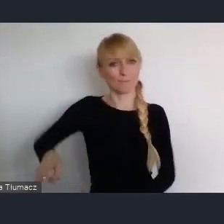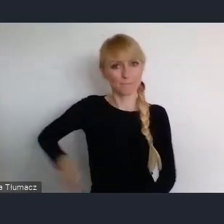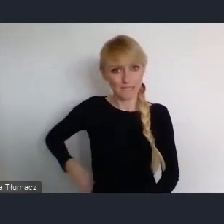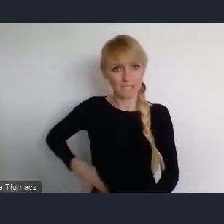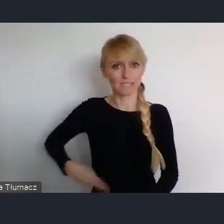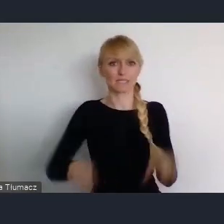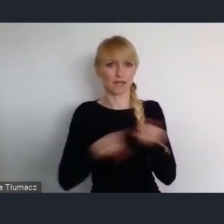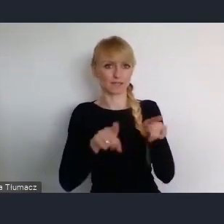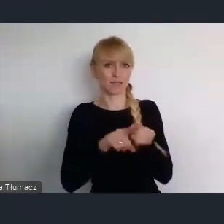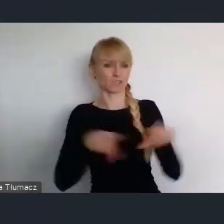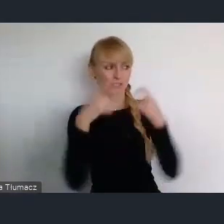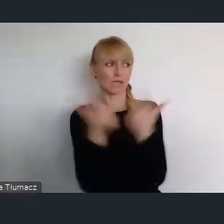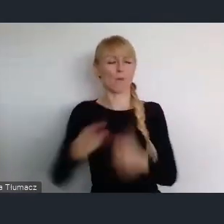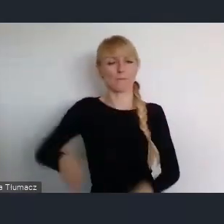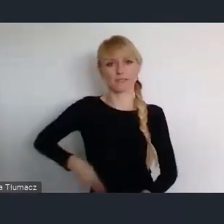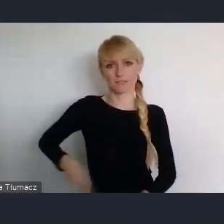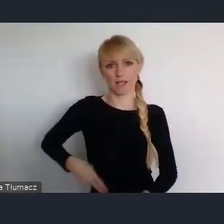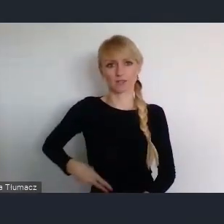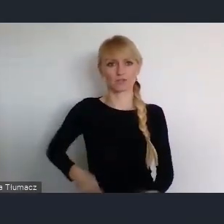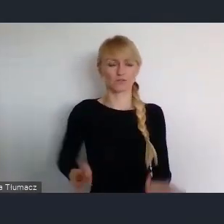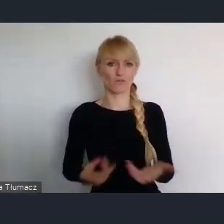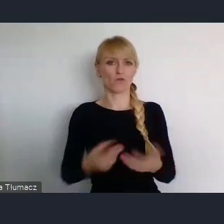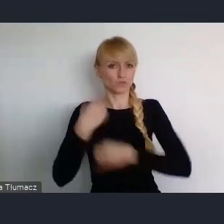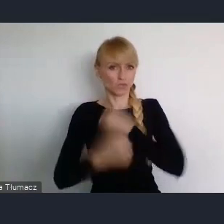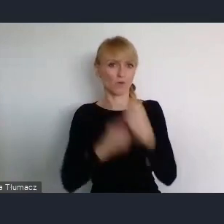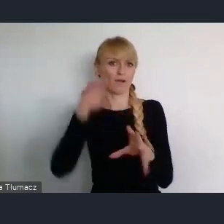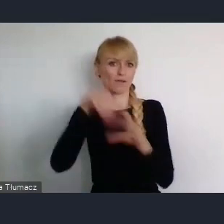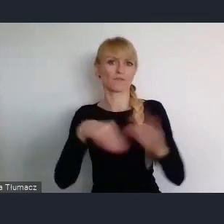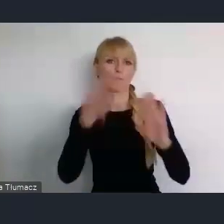w różnych naszych programach które realizujemy dla miast.